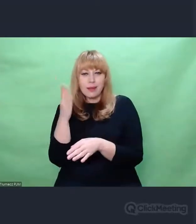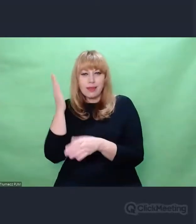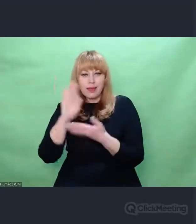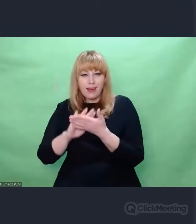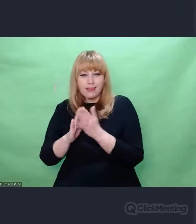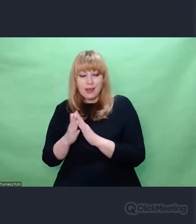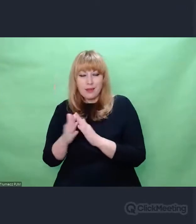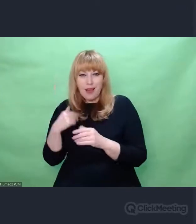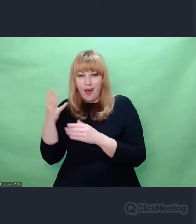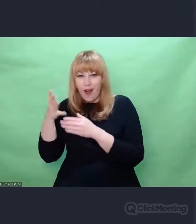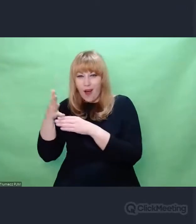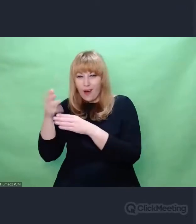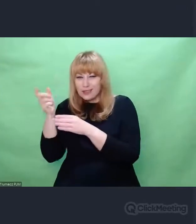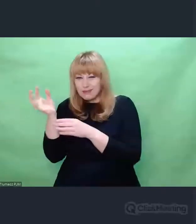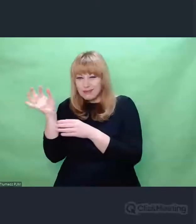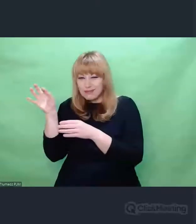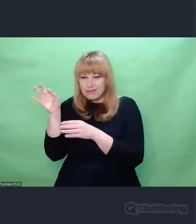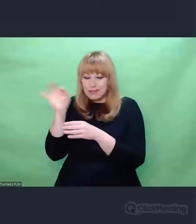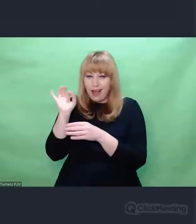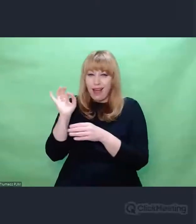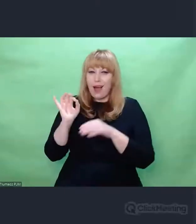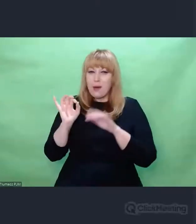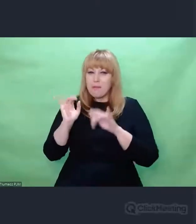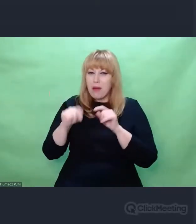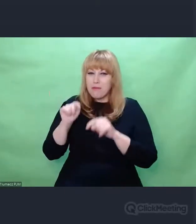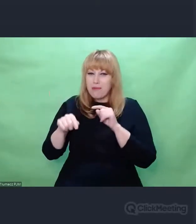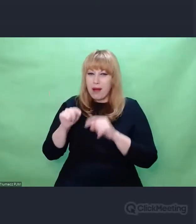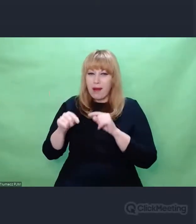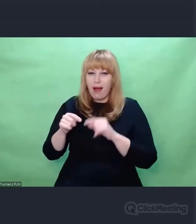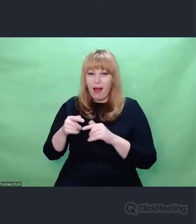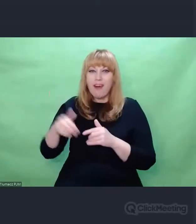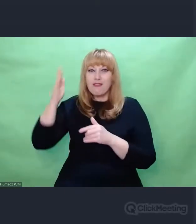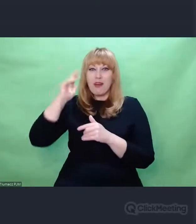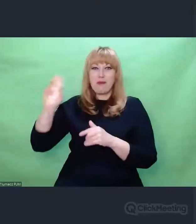byli w stanie po rytmie, w którym nadawane były szyfrogramy,